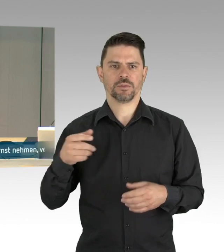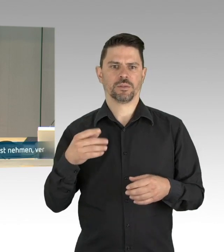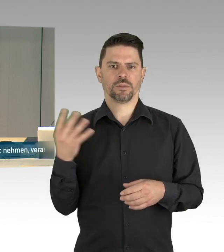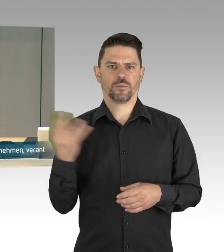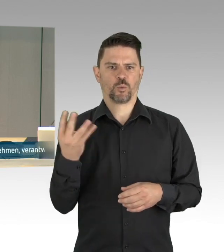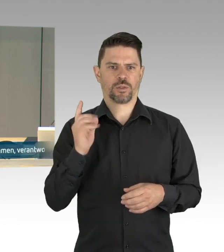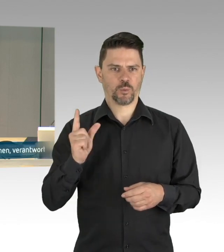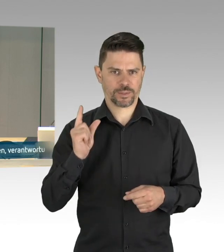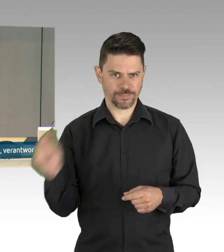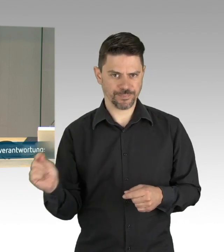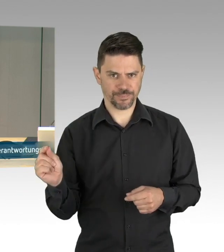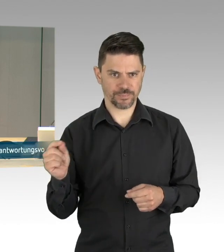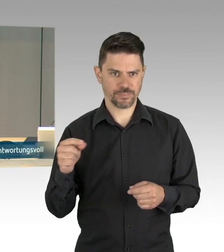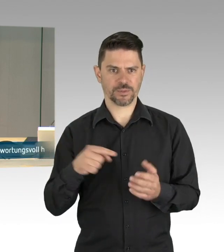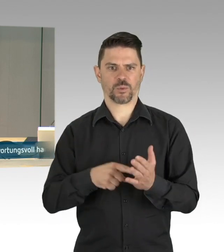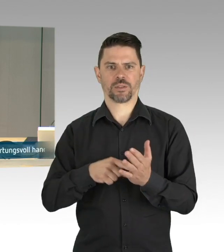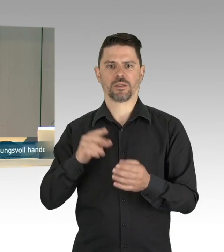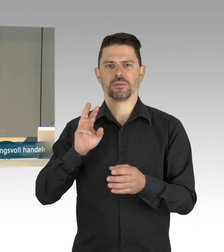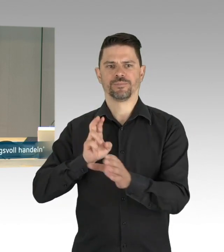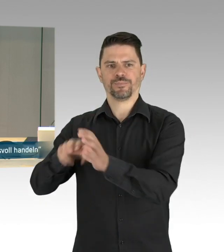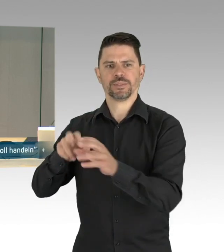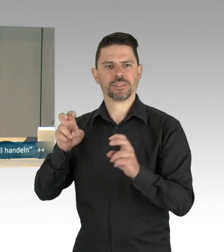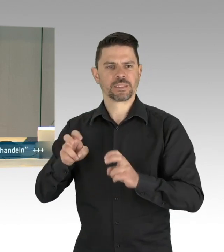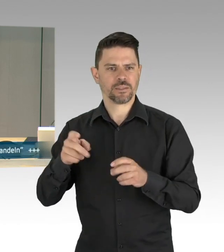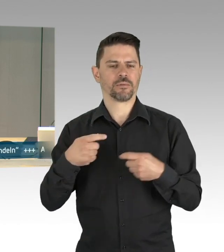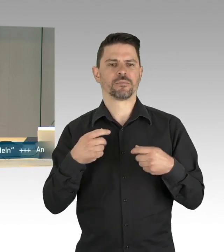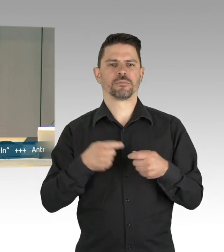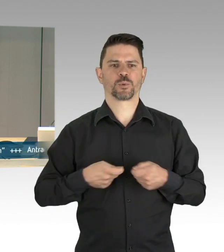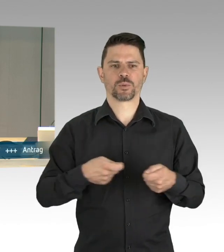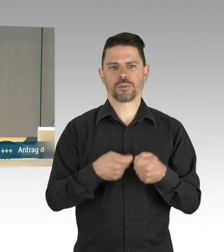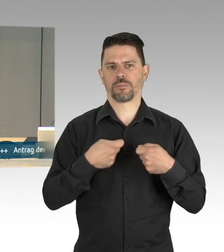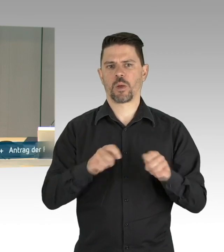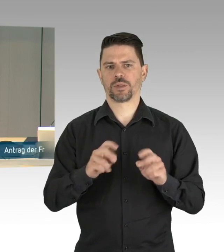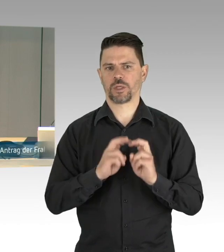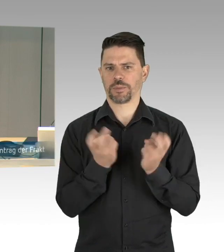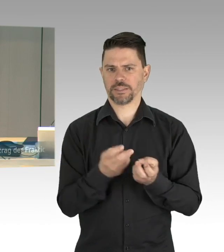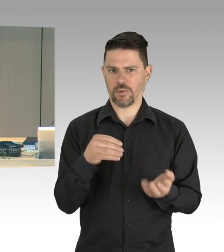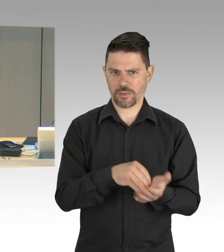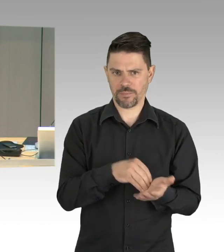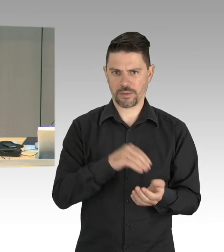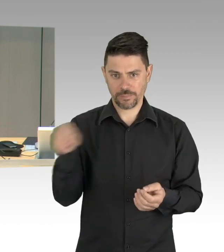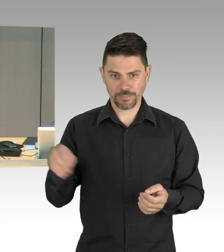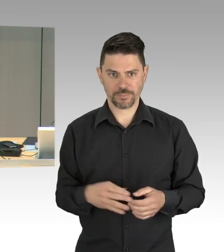jeweils eine Redezeit von bis zu 10 Minuten zur Verfügung. In der Runde der Fraktion beginnt die CDU,